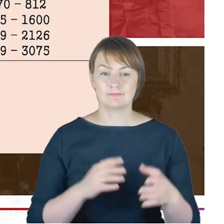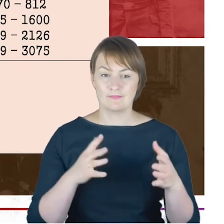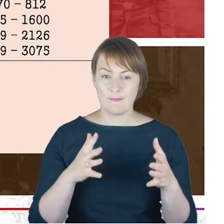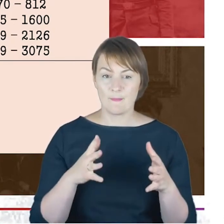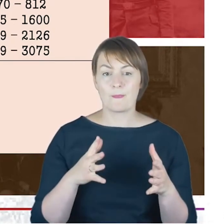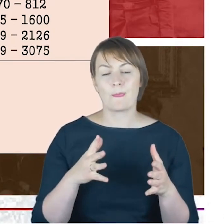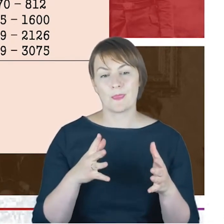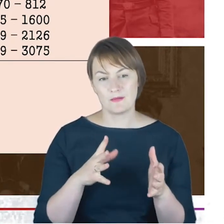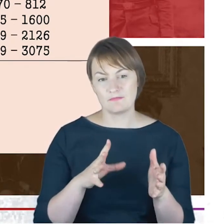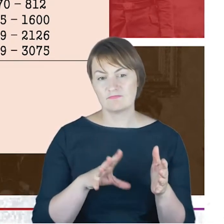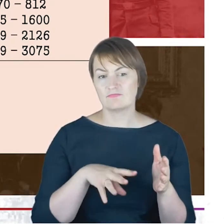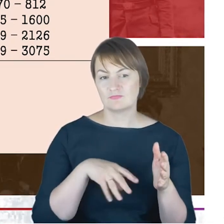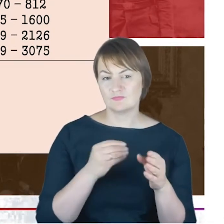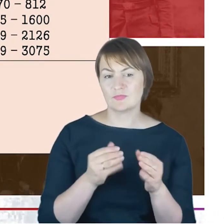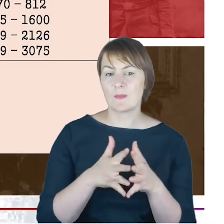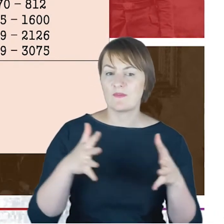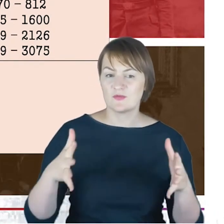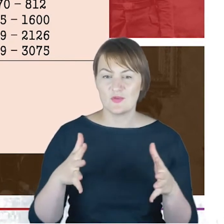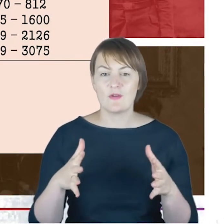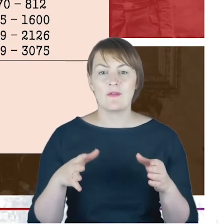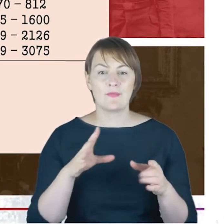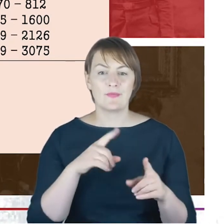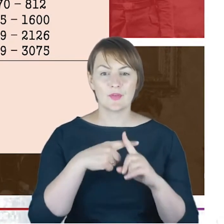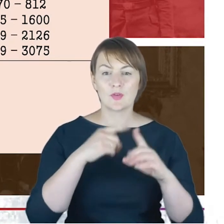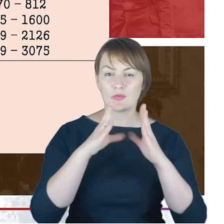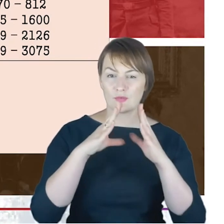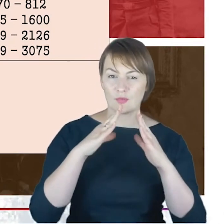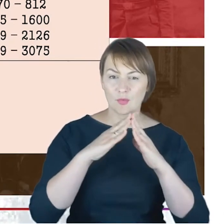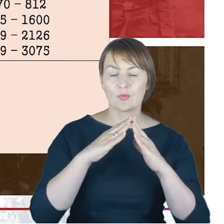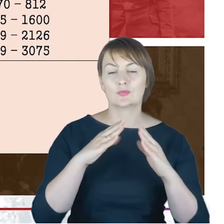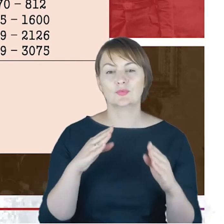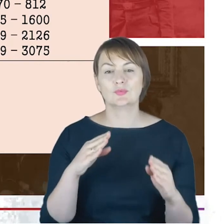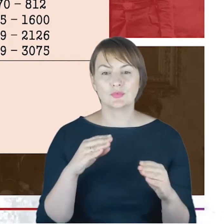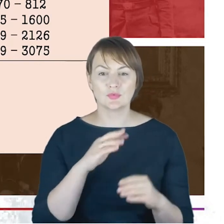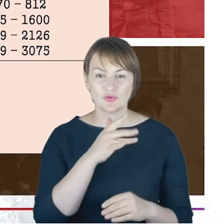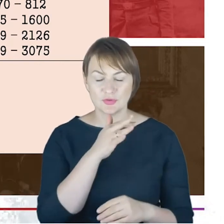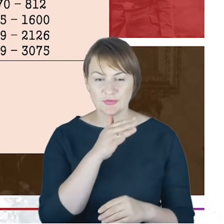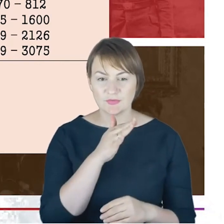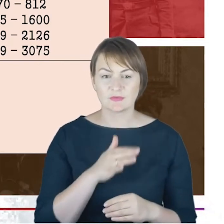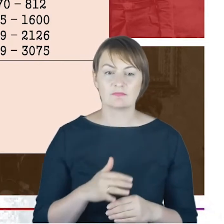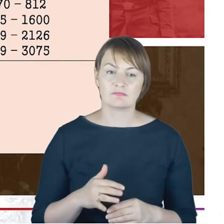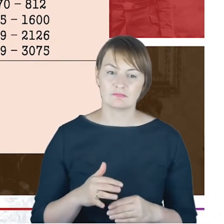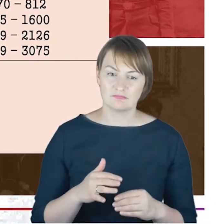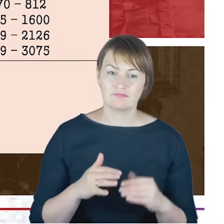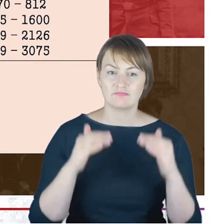przedstawicieli ruchu miłośników Syjonu 1884 roku, ale wobec tej konferencji, wobec samego ruchu